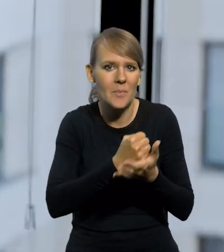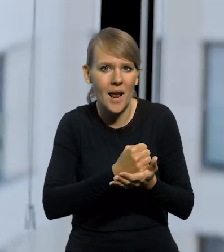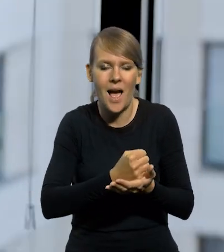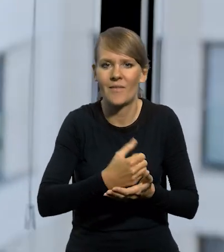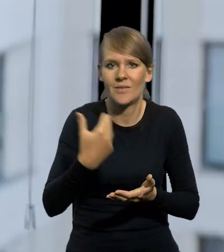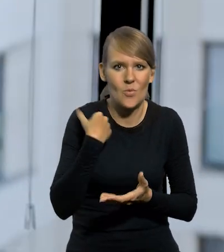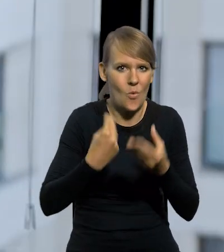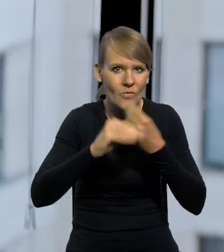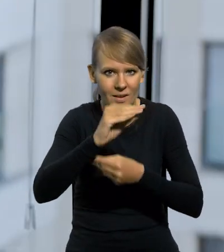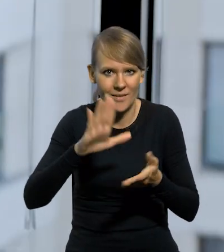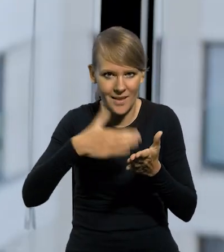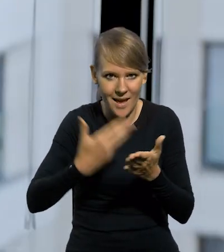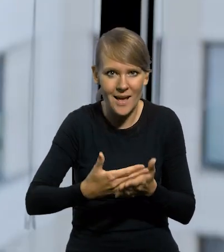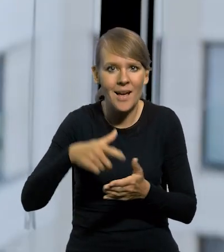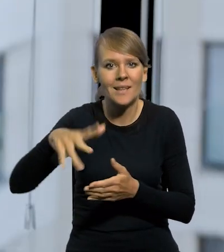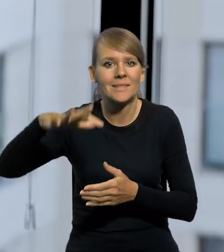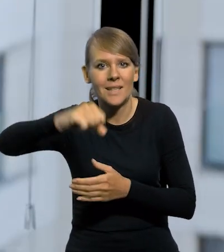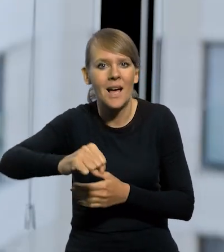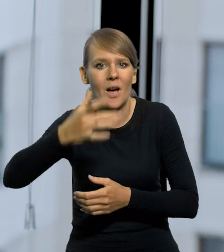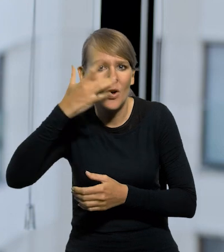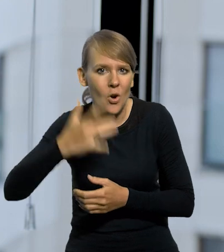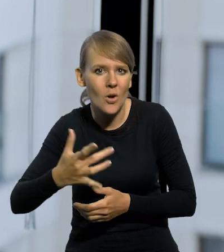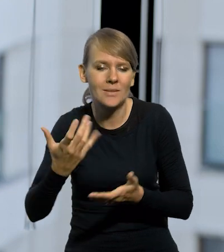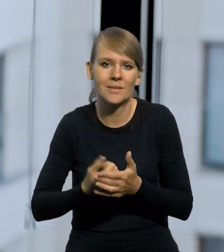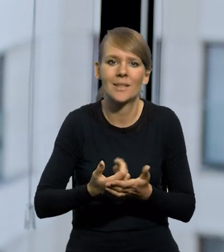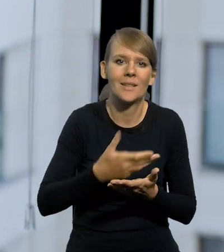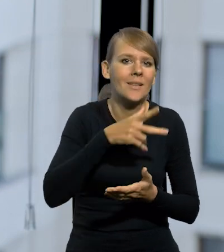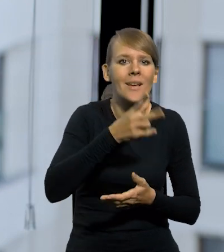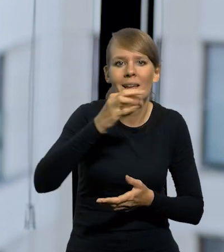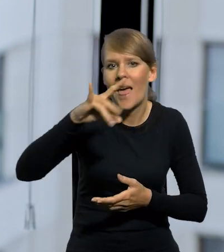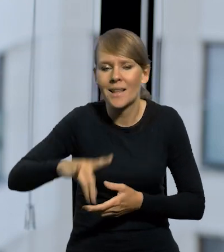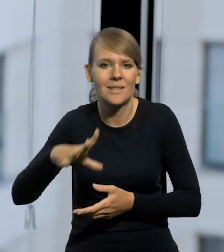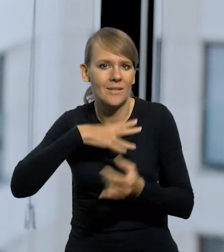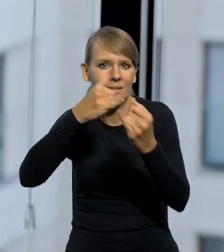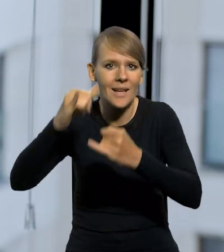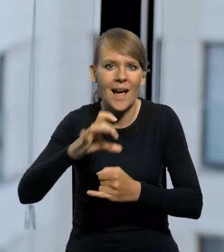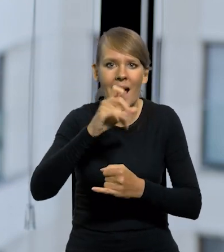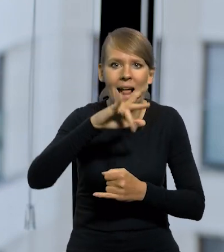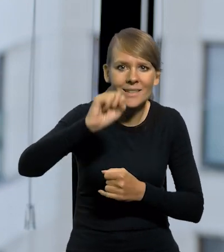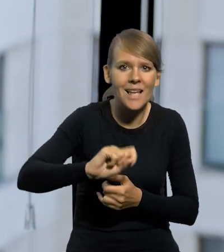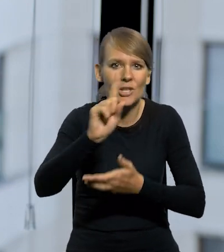bo inny system, np. w zaborze rosyjskim był w Królestwie Kongresowym, inny na Kresach. Inna była Galicja, inna Śląsk Cieszyński,